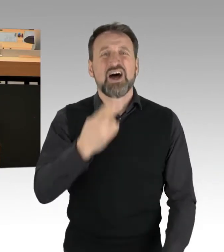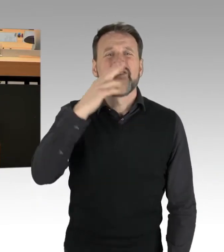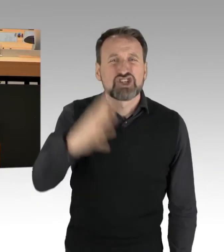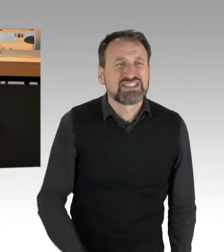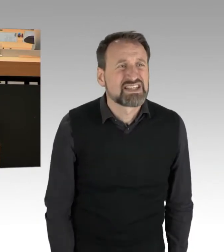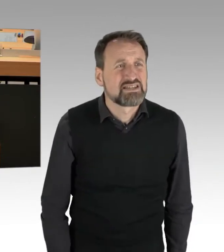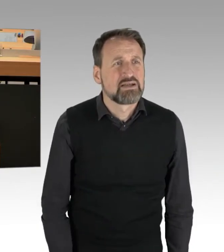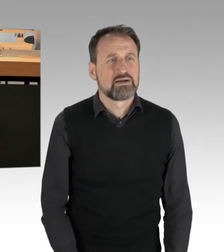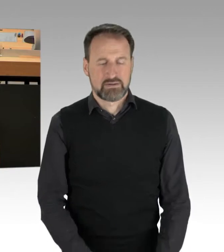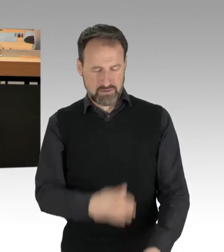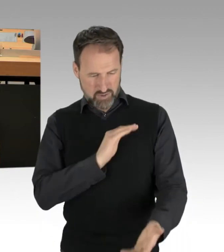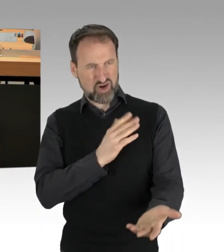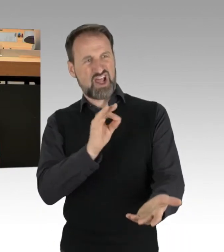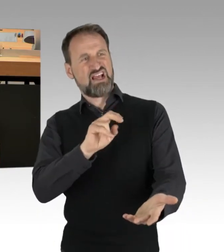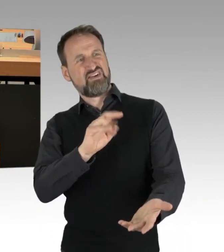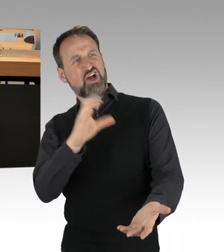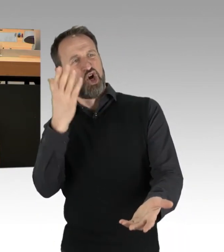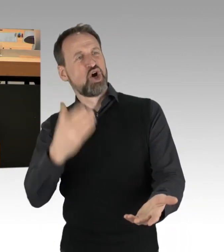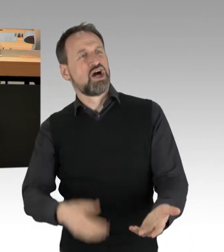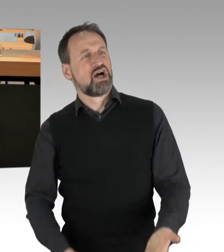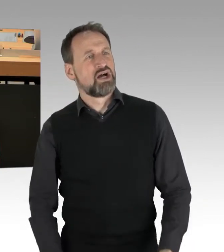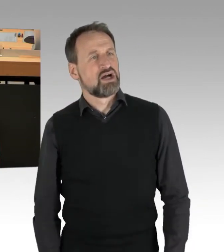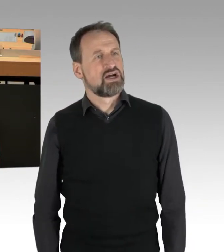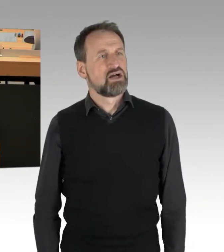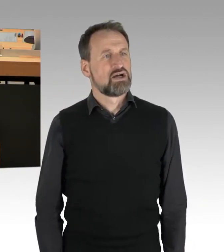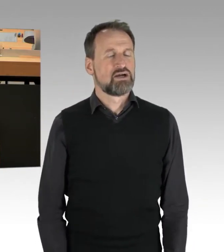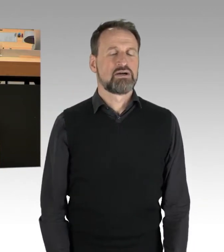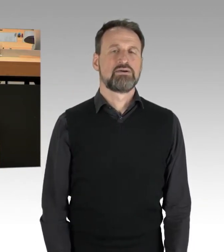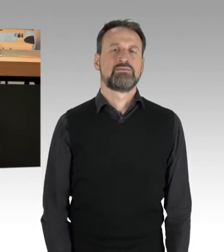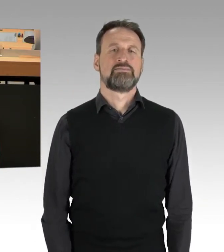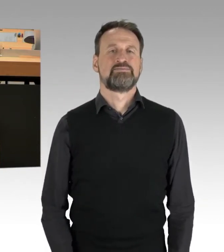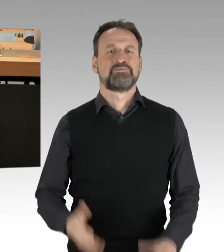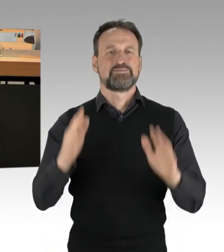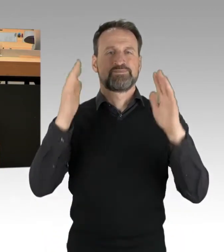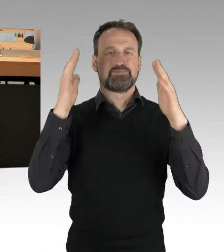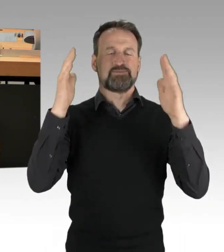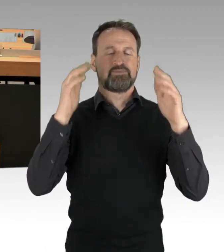(Applaus)